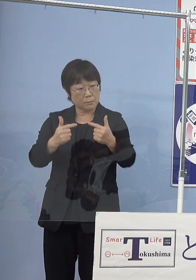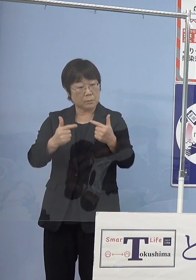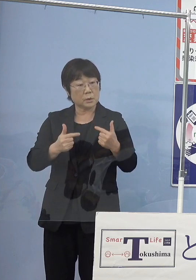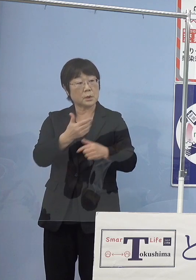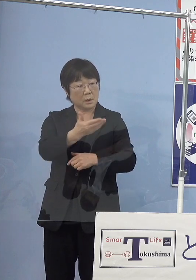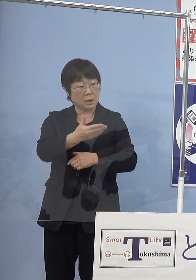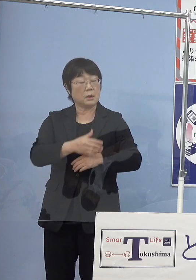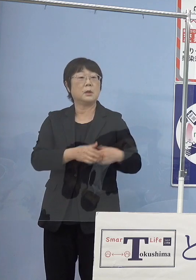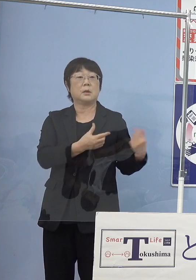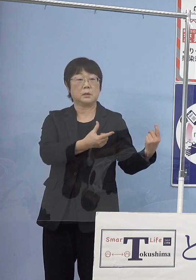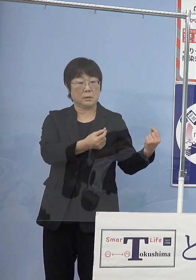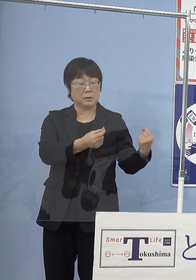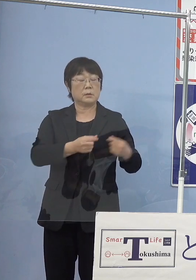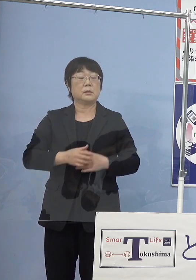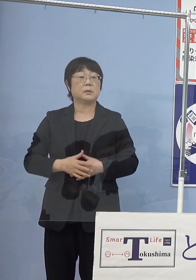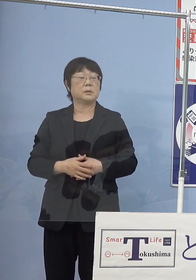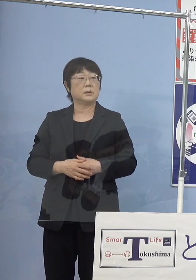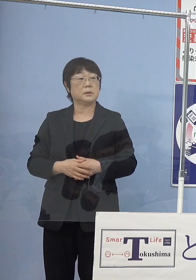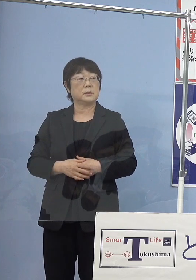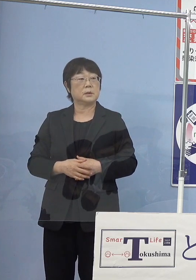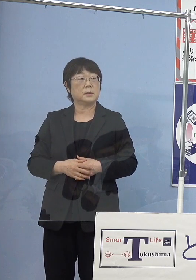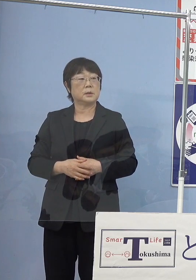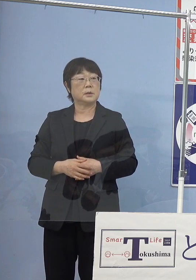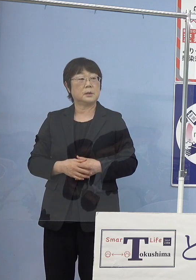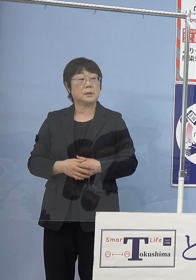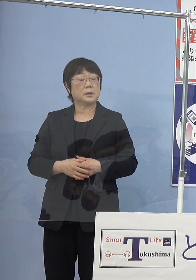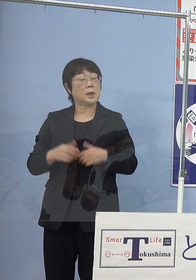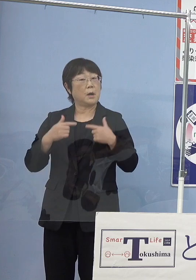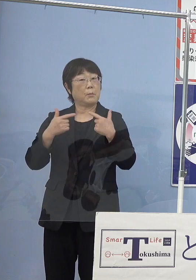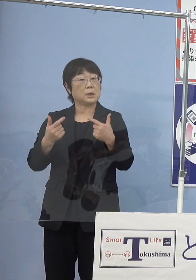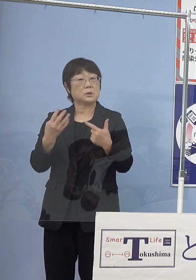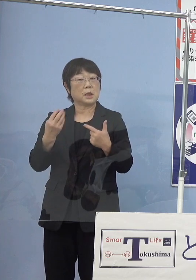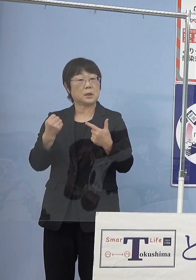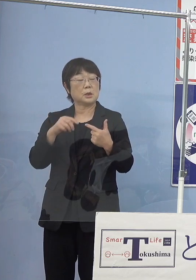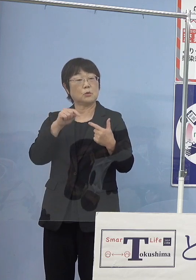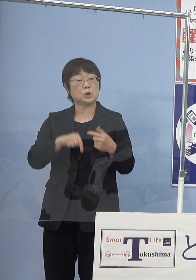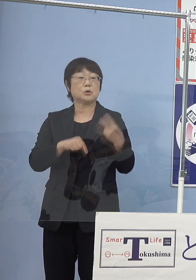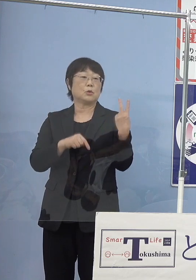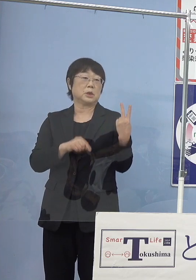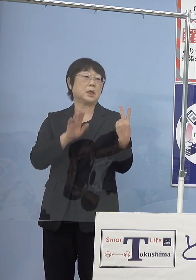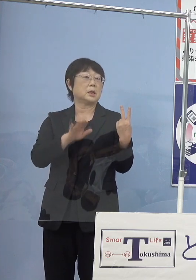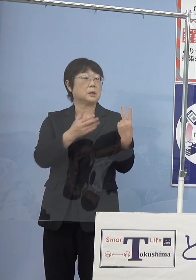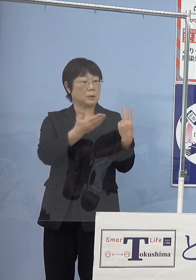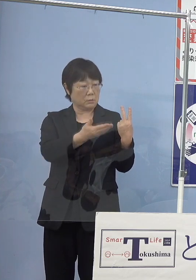（朝日新聞社） これは何台のうちの2台になるんですかね もしも分かるようなら